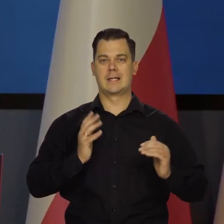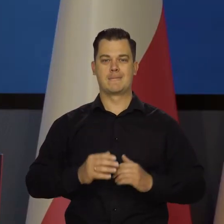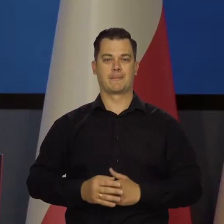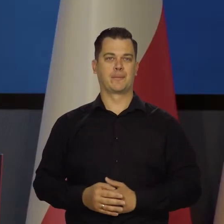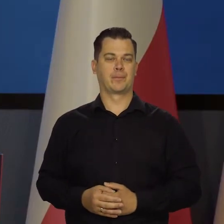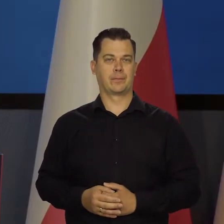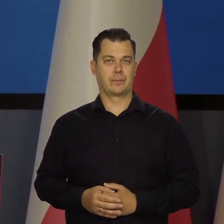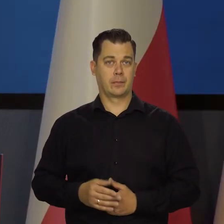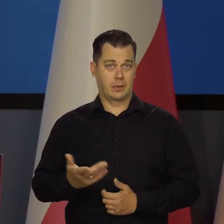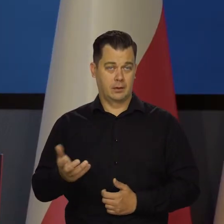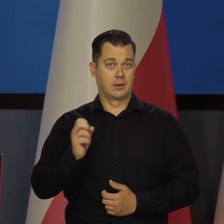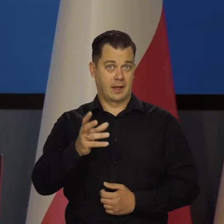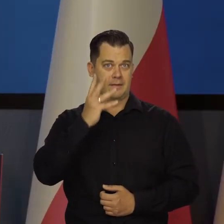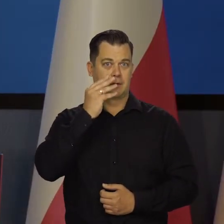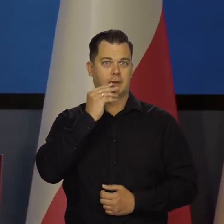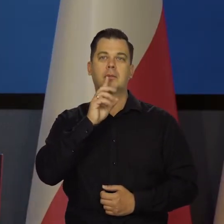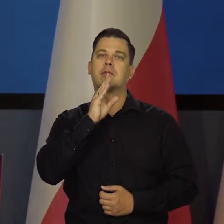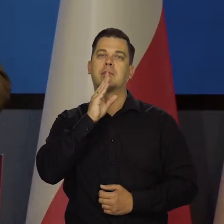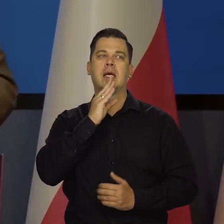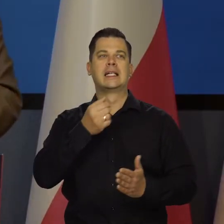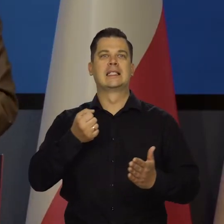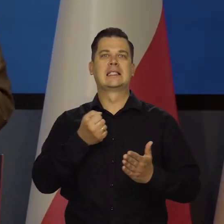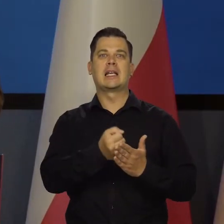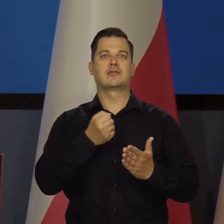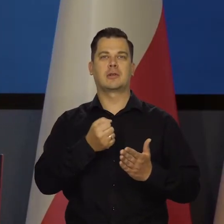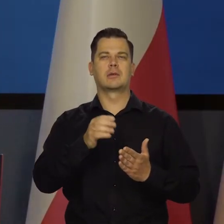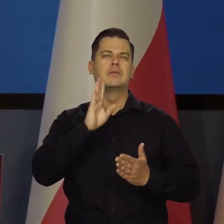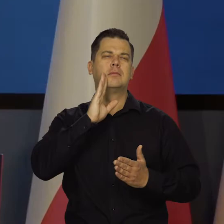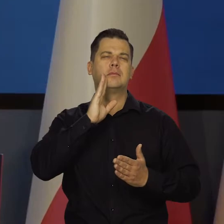Tak przyjmujemy. To jest taki zderzak, jak jest w pociągu, w wagonach,